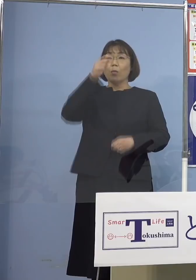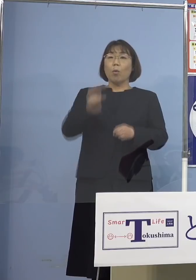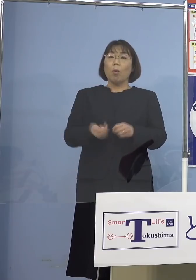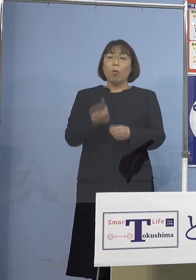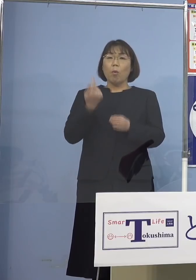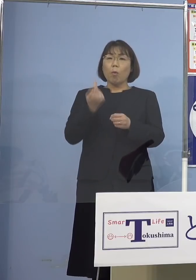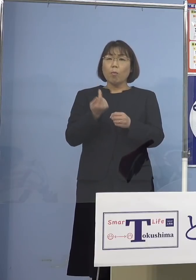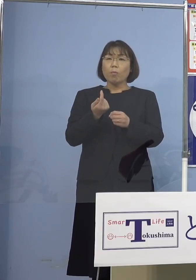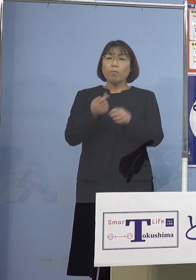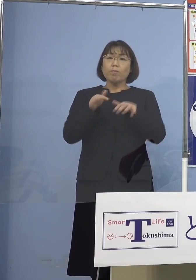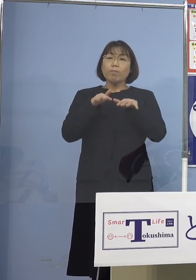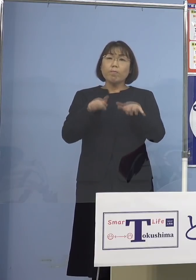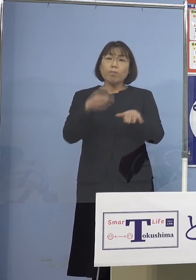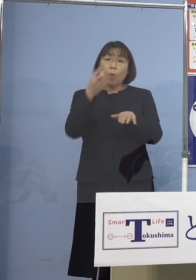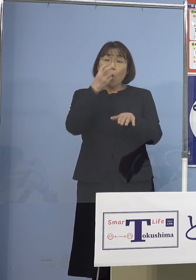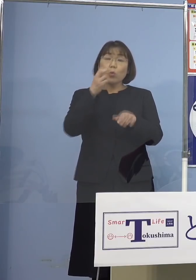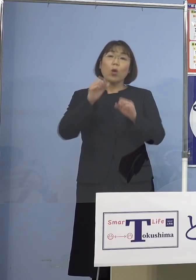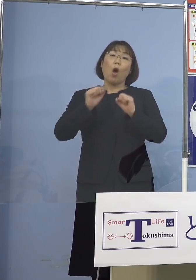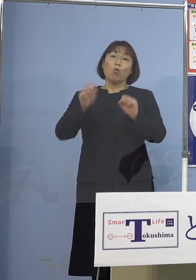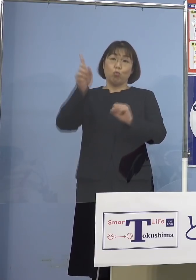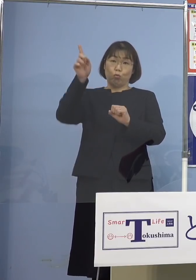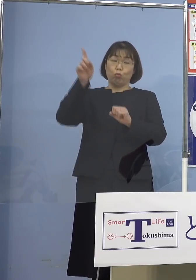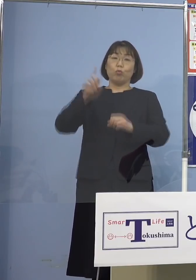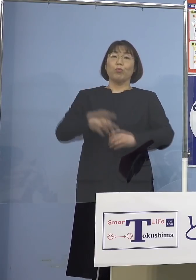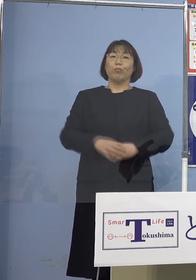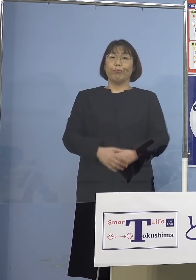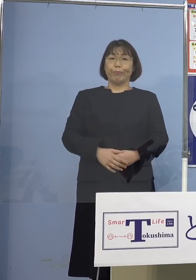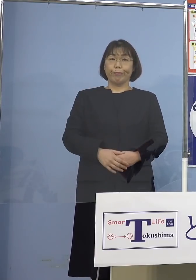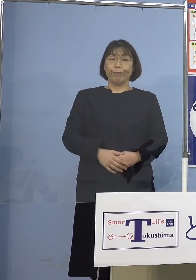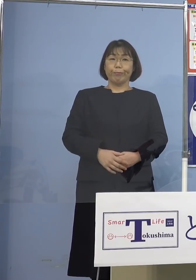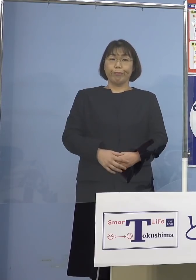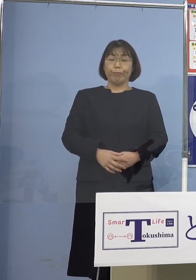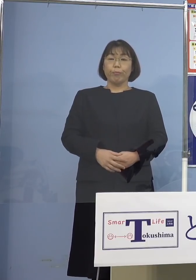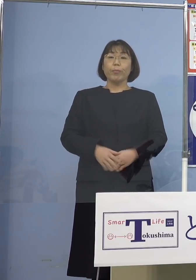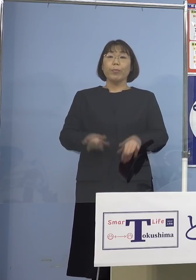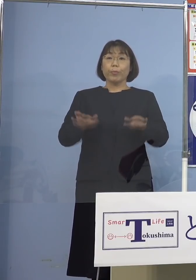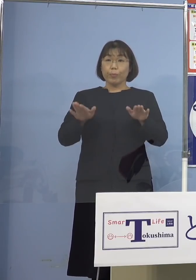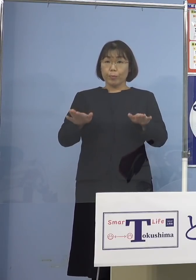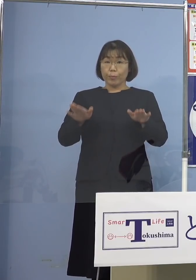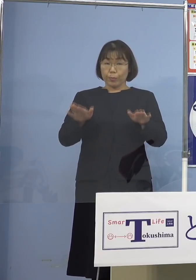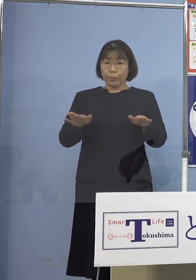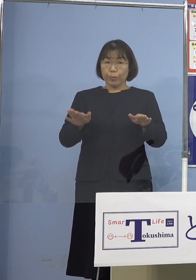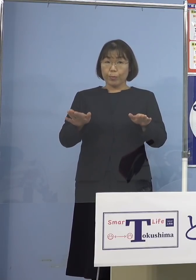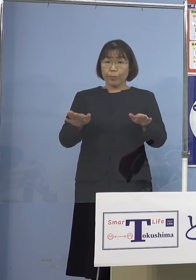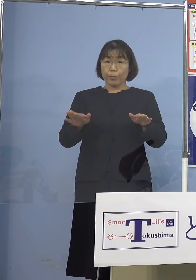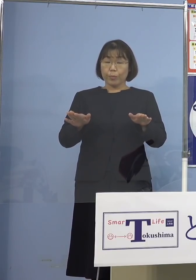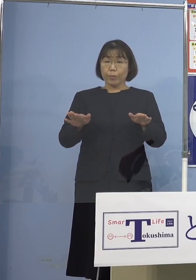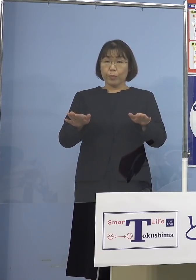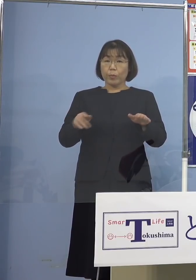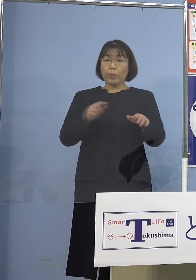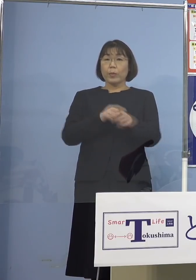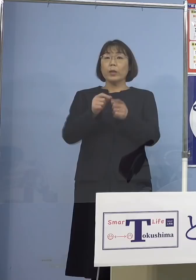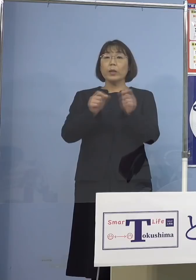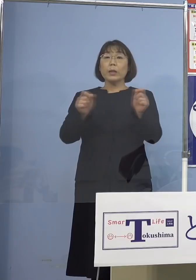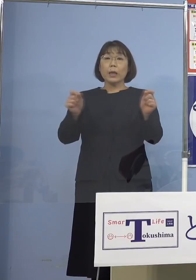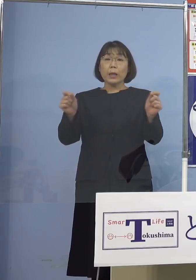行うところである訳でありますが 今回の場合、やはり長時間に渡って